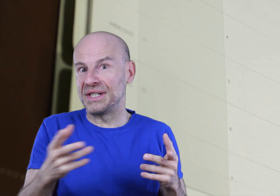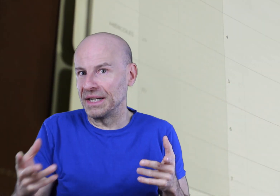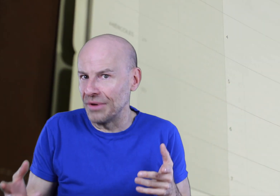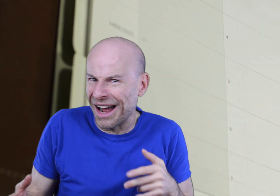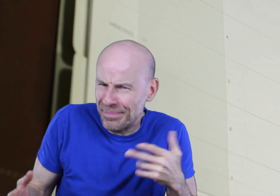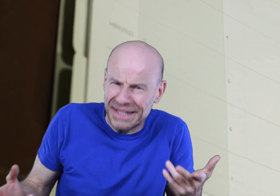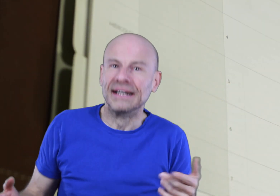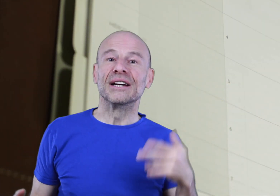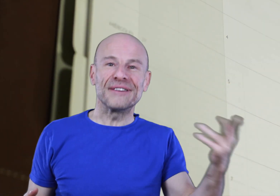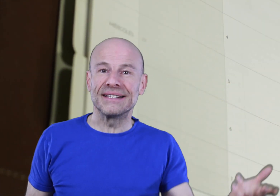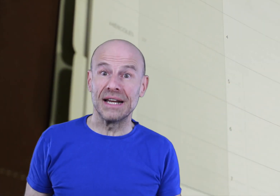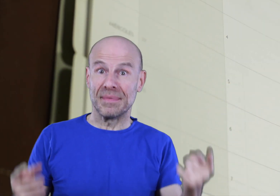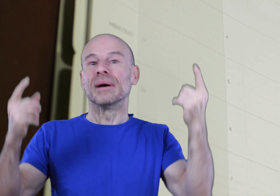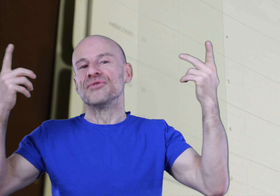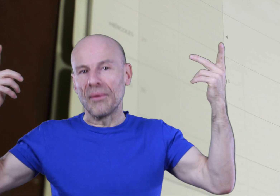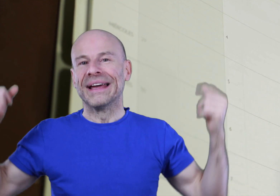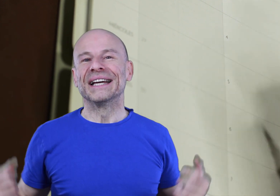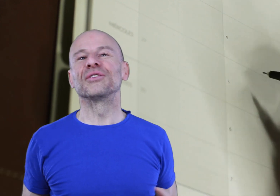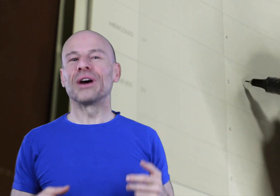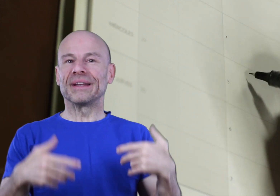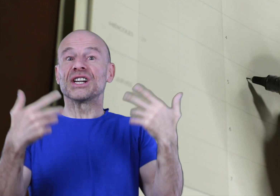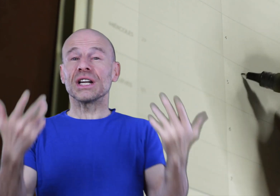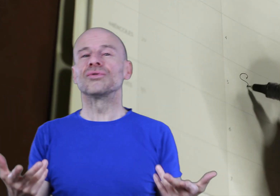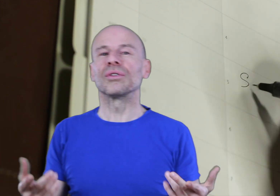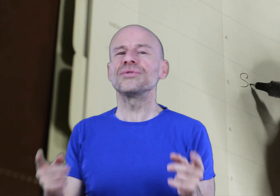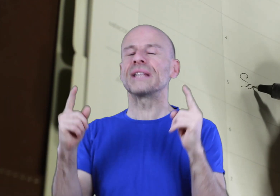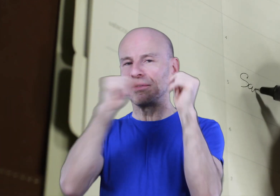Un petit rituel rapide, facile et amusant que vous répéterez chaque jour juste avant